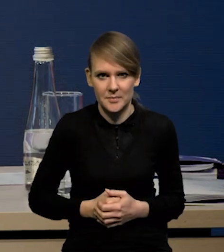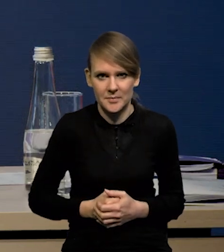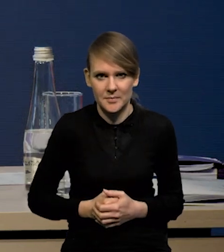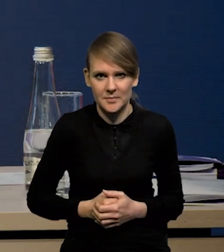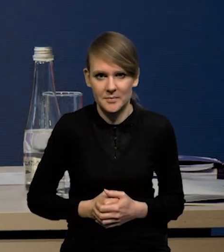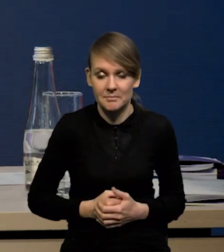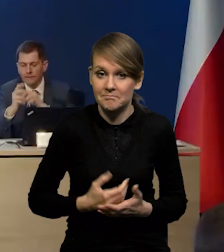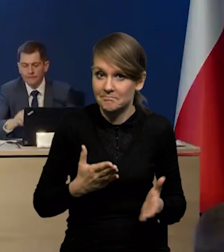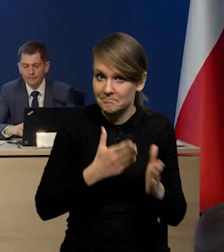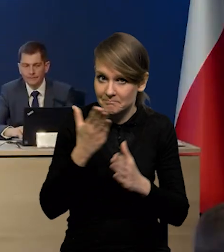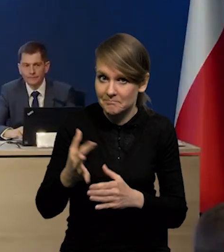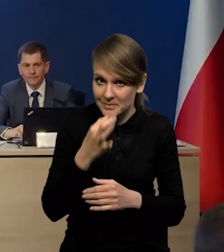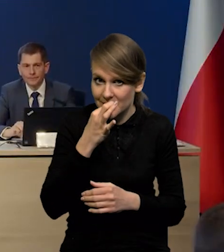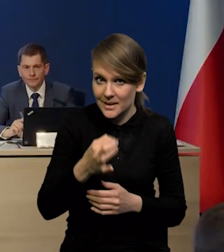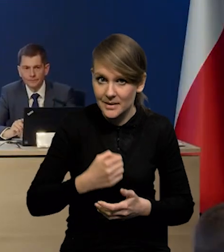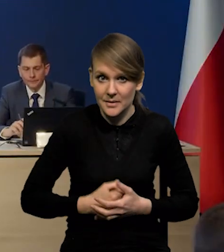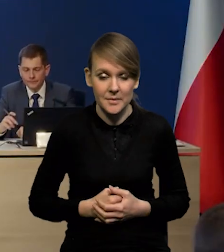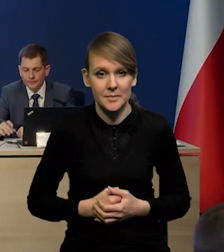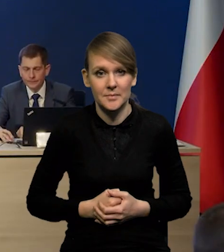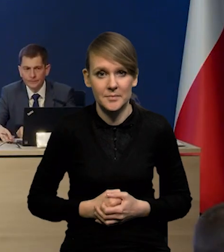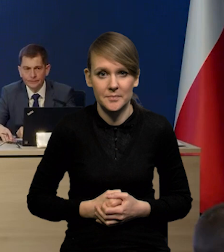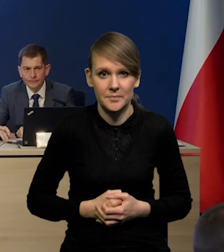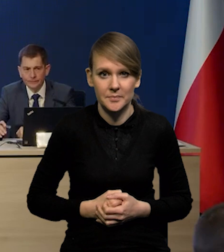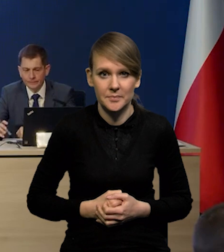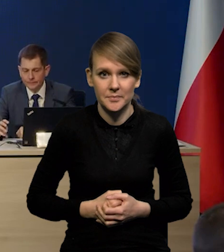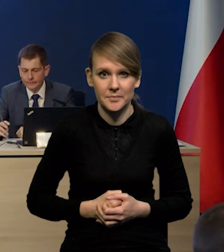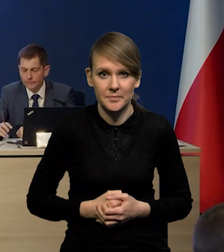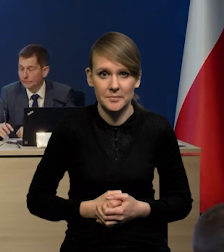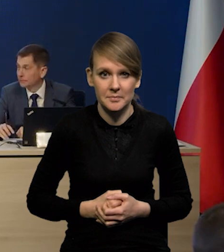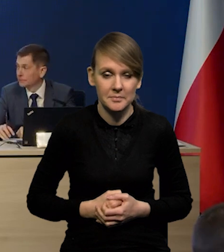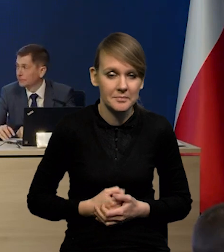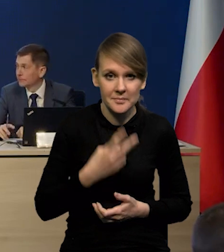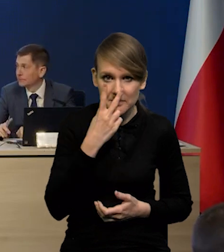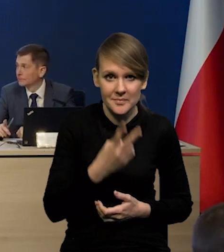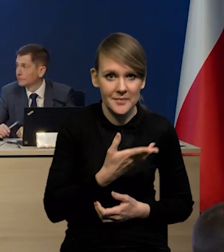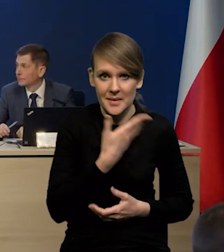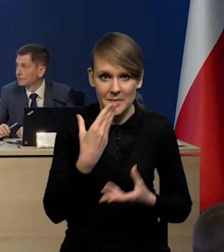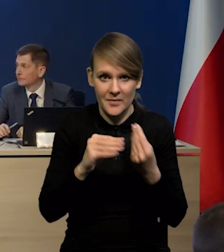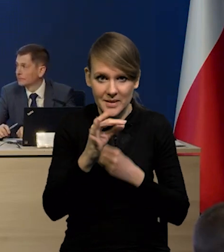Bardzo proszę czy kolejne pytanie. Widzę, że już Państwo nie mają pytań.